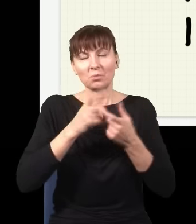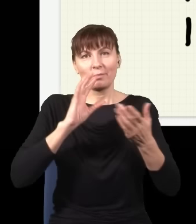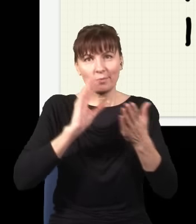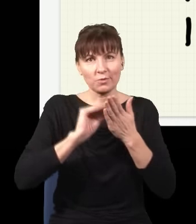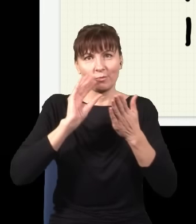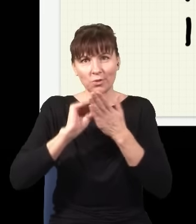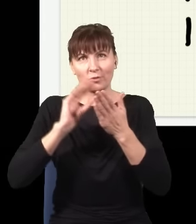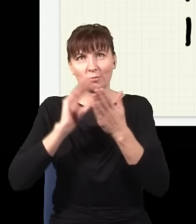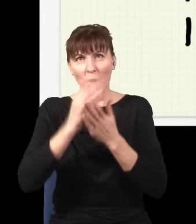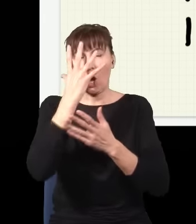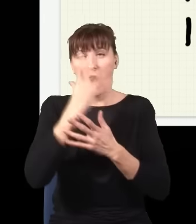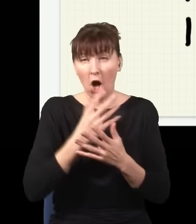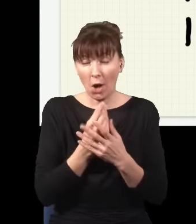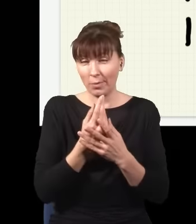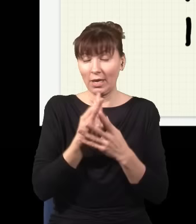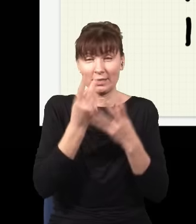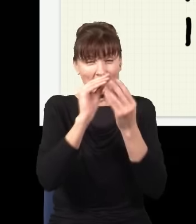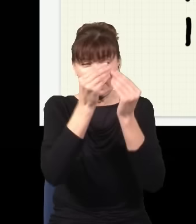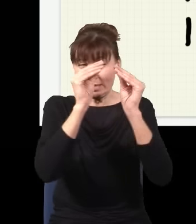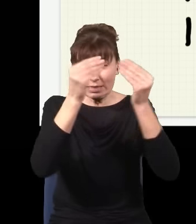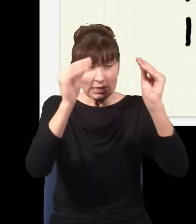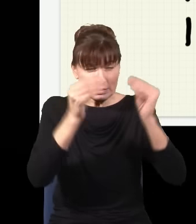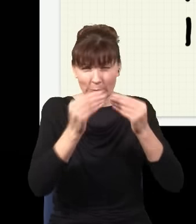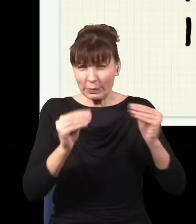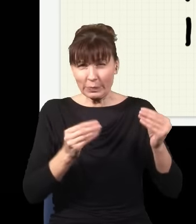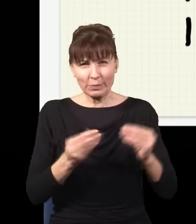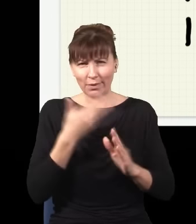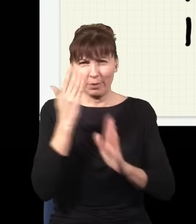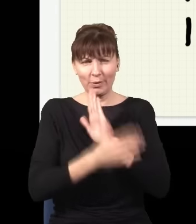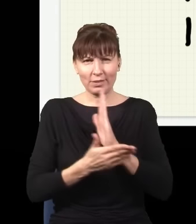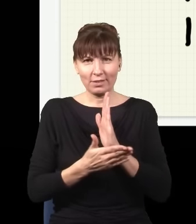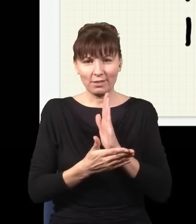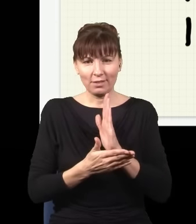obraz się będzie coraz bardziej komplikował, aż wreszcie dojdę do sytuacji, w której w ogóle nic nie